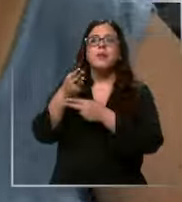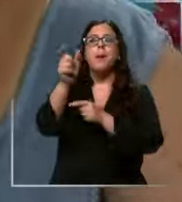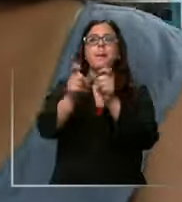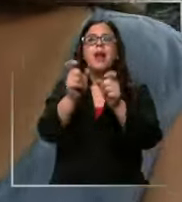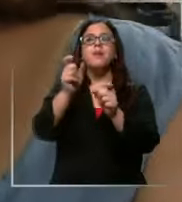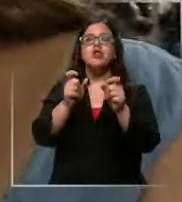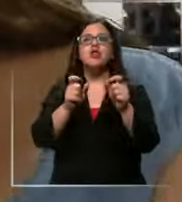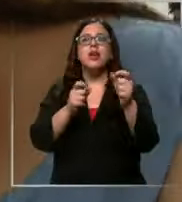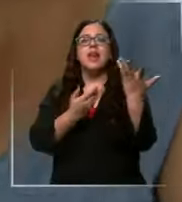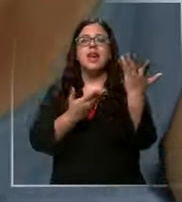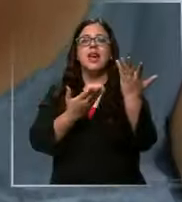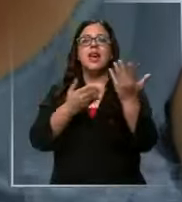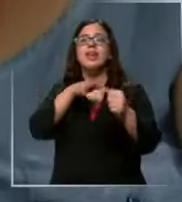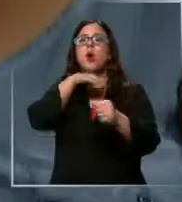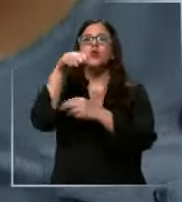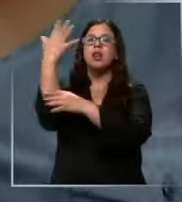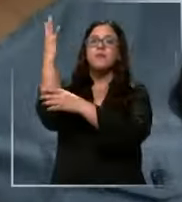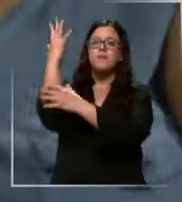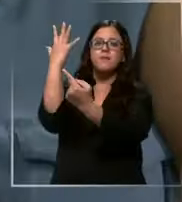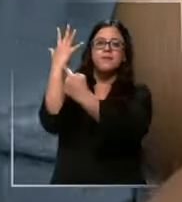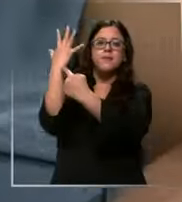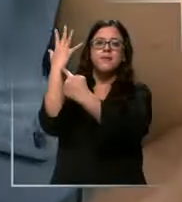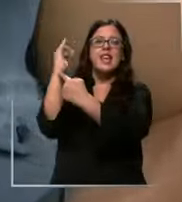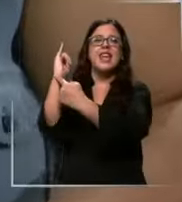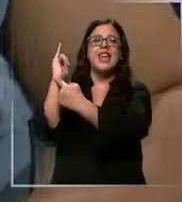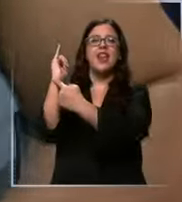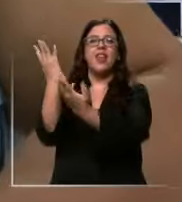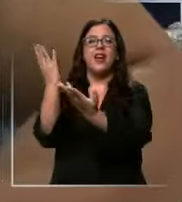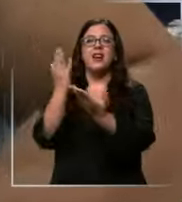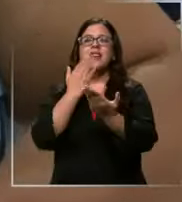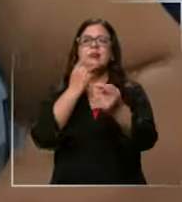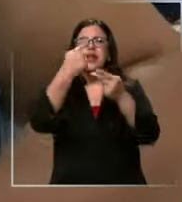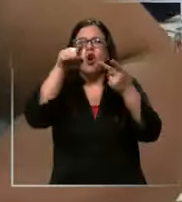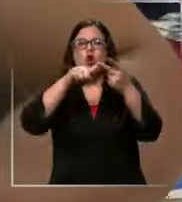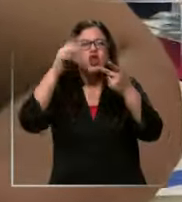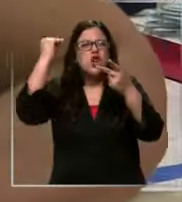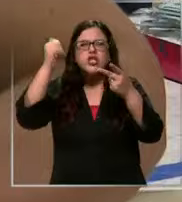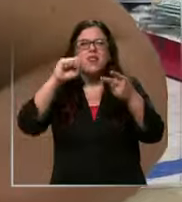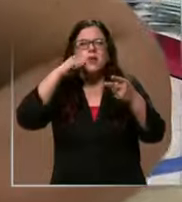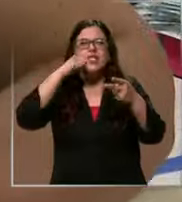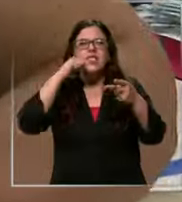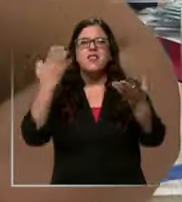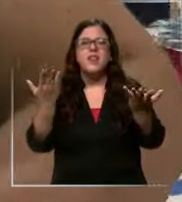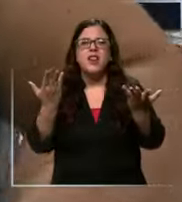Y eso un set de tu conectores que no tenemos ni idea que lo que es qué será No tengo idea y bueno